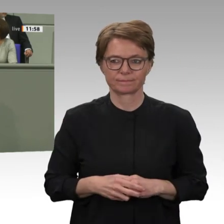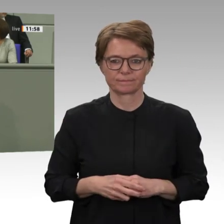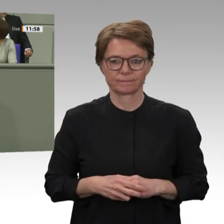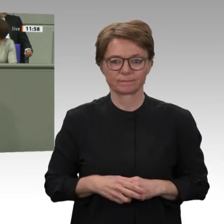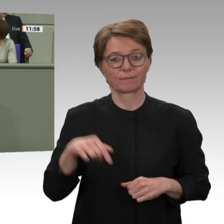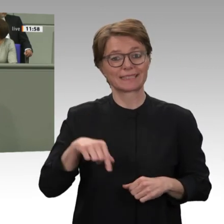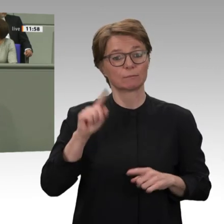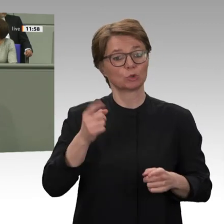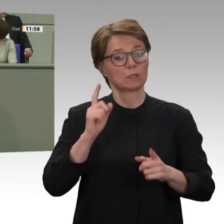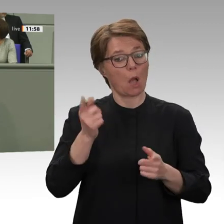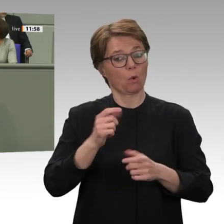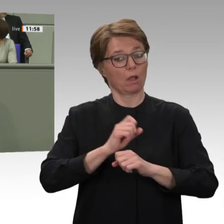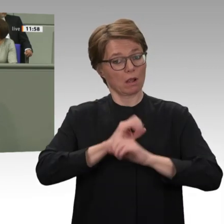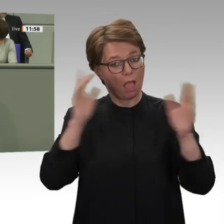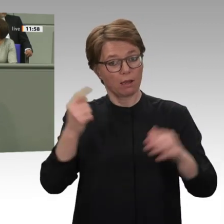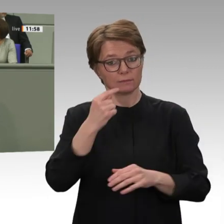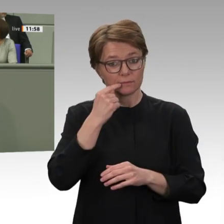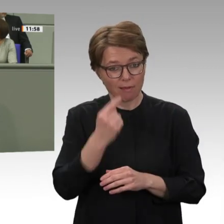in der neuen Regierung